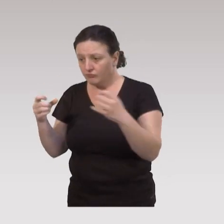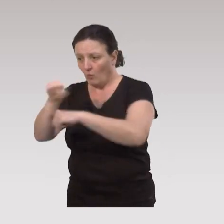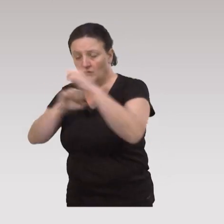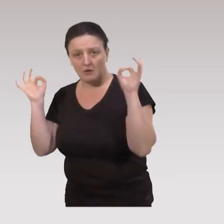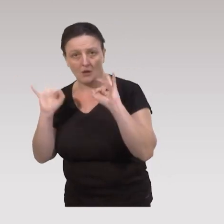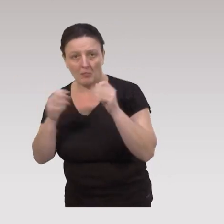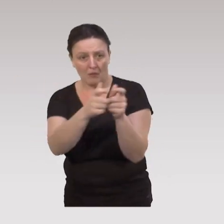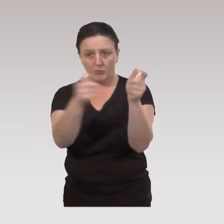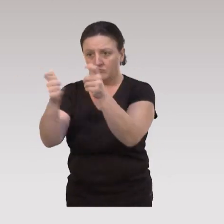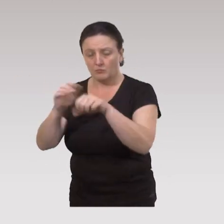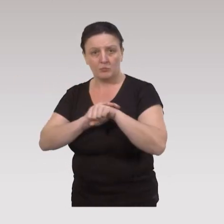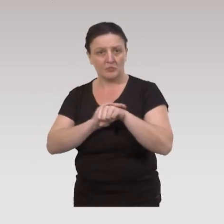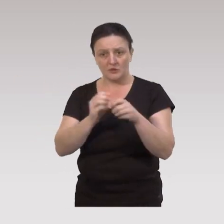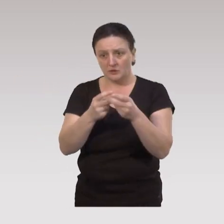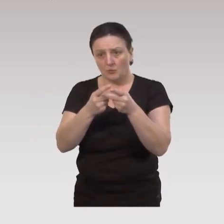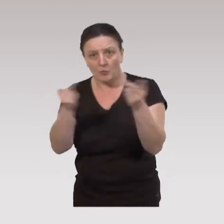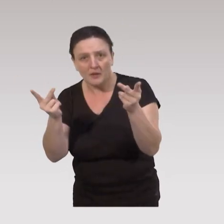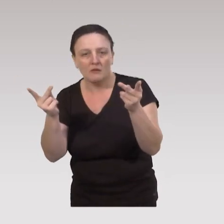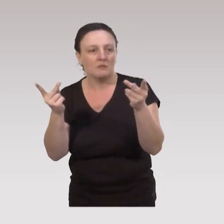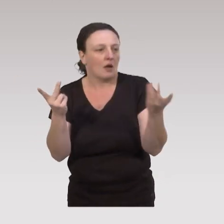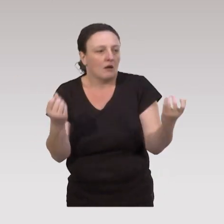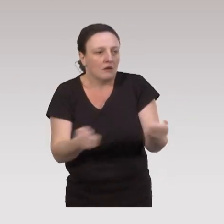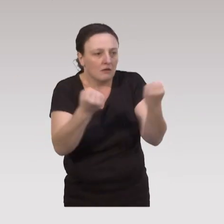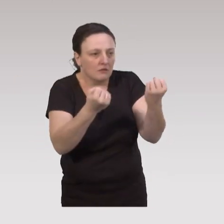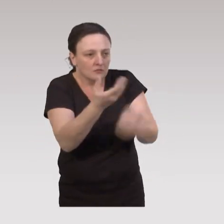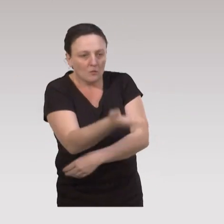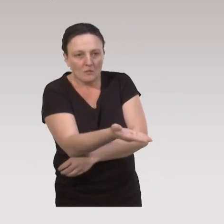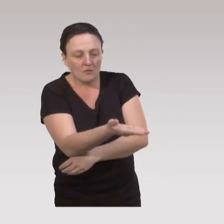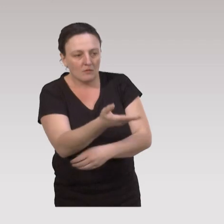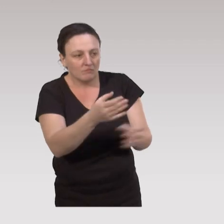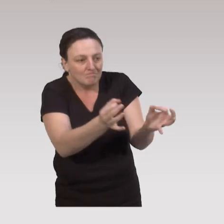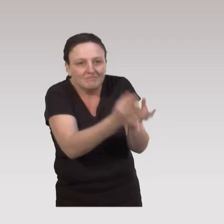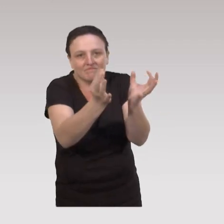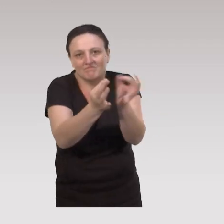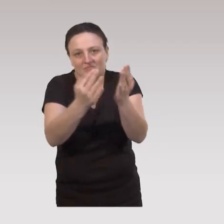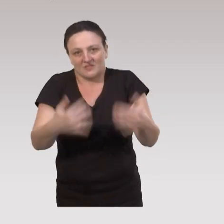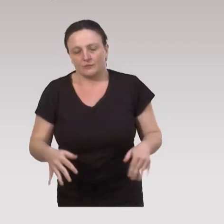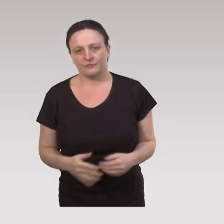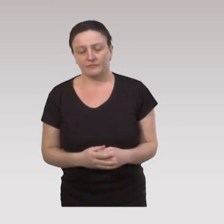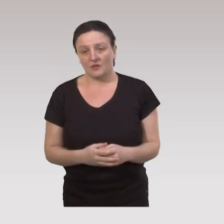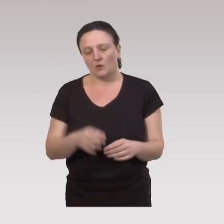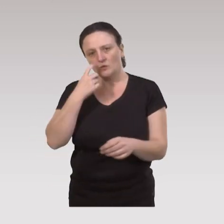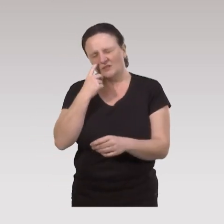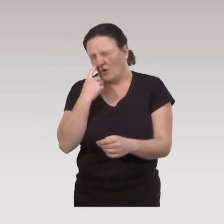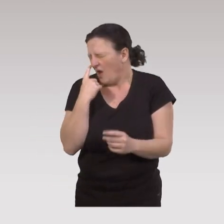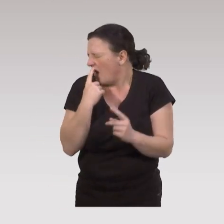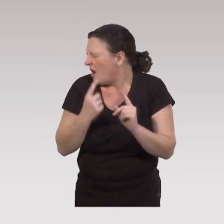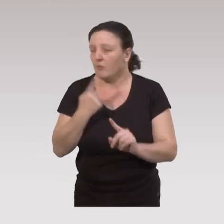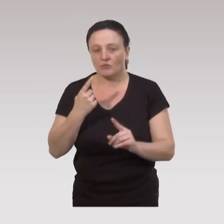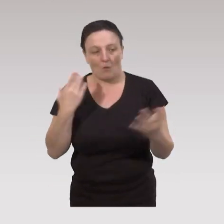en termes de politique institutionnelle et publique, les actions vont être ponctuelles. Et puis on voit que c'est très important,